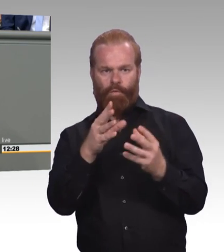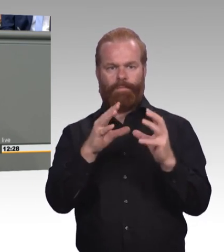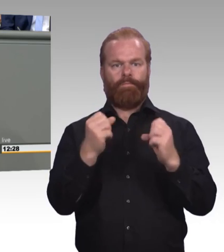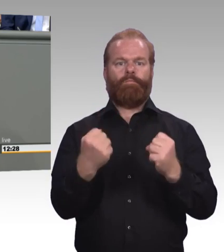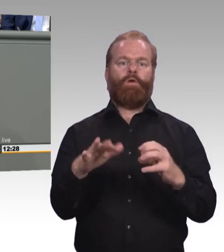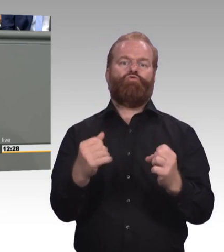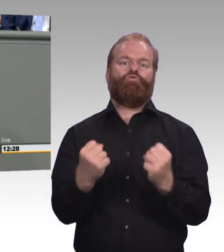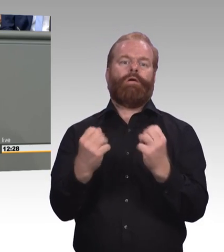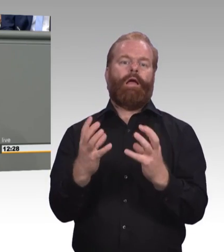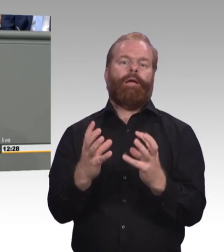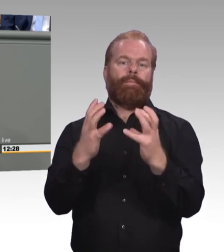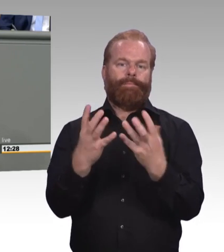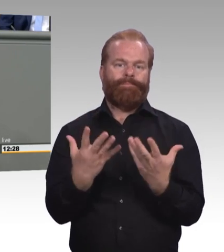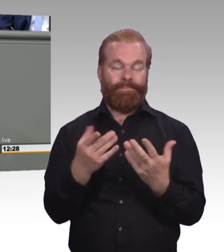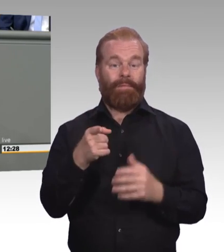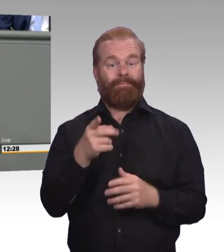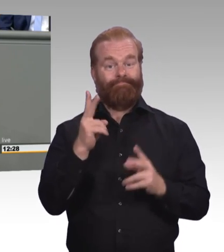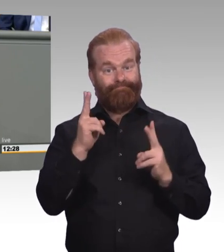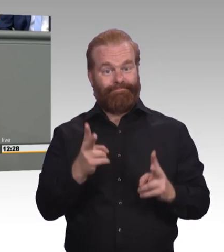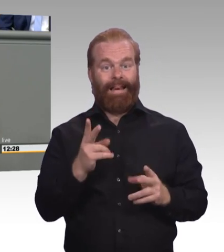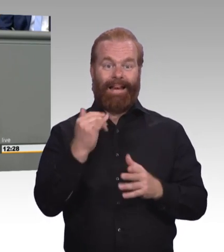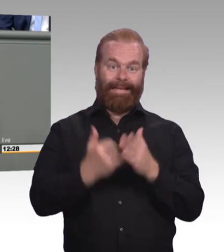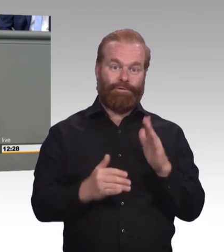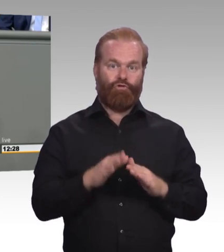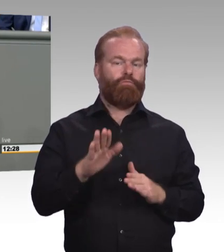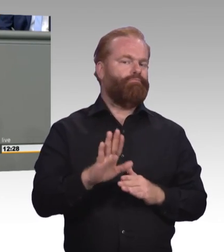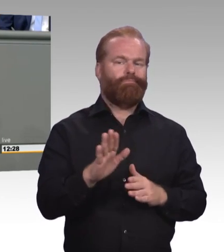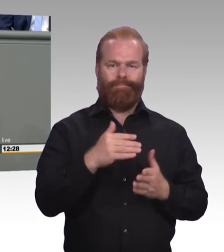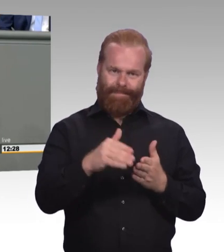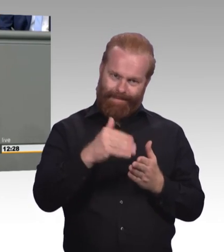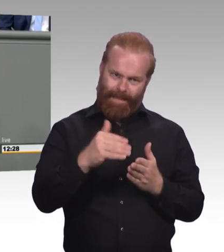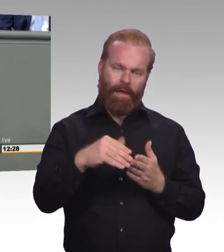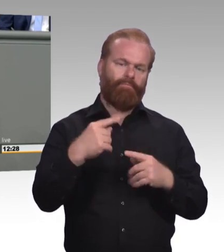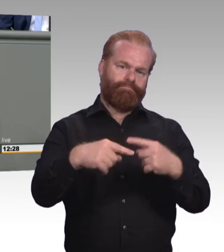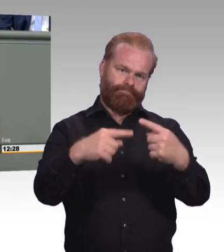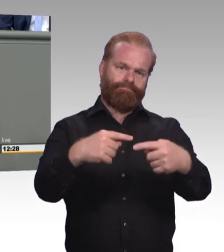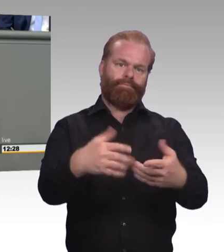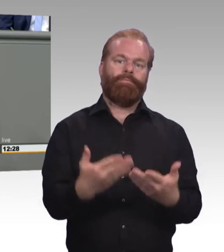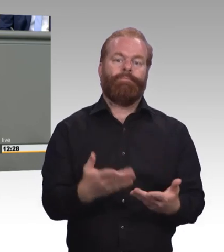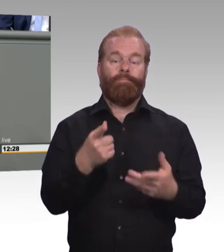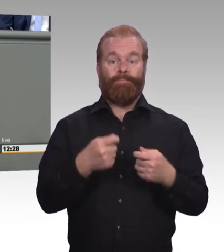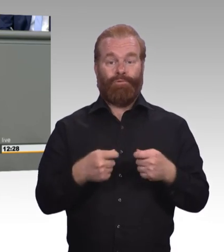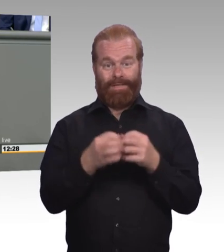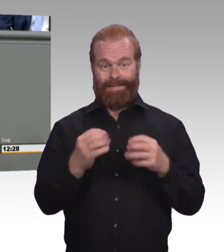die sich ausschließlich mit der beruflichen Bildung in der digitalen Arbeitswelt beschäftigt, ich glaube das sollte ein Zeichen dafür sein,